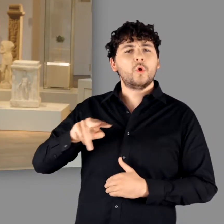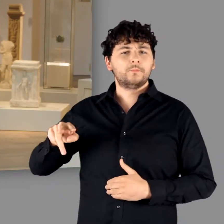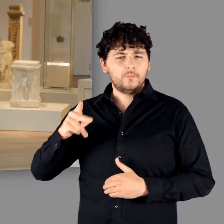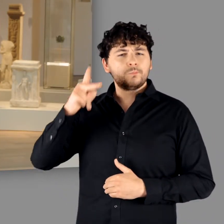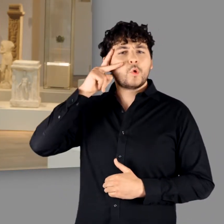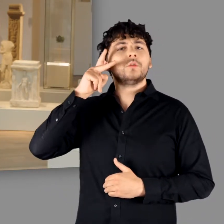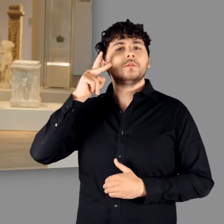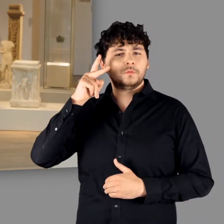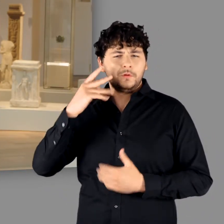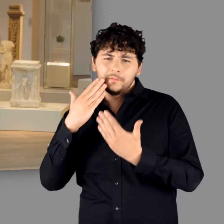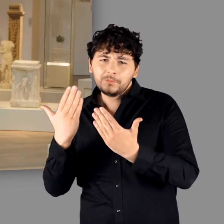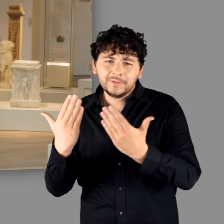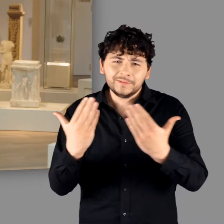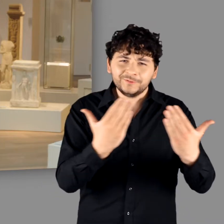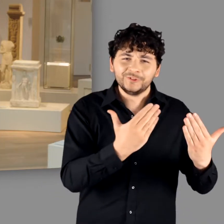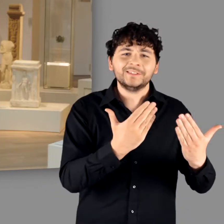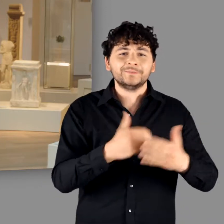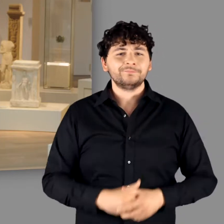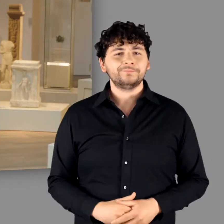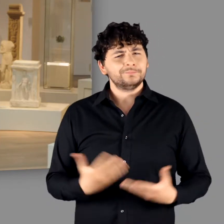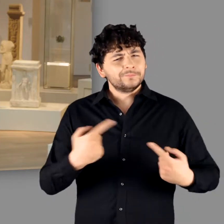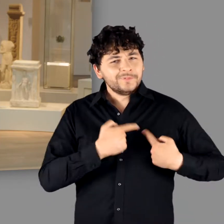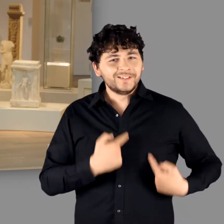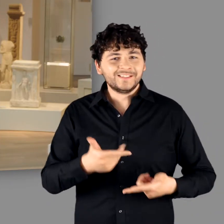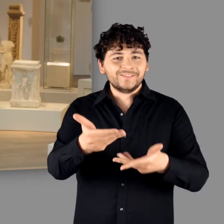aus dem LVR-LandesMuseum Bonn und heiße Sie herzlich willkommen